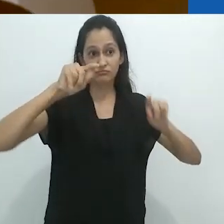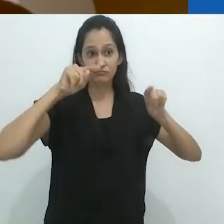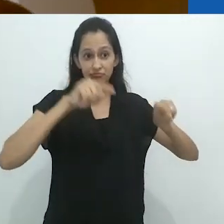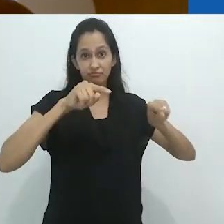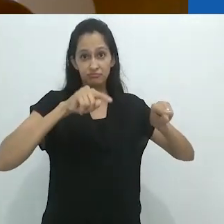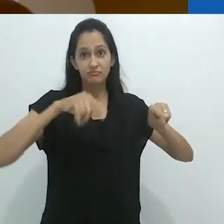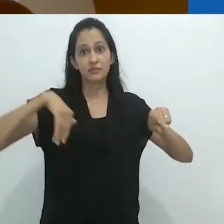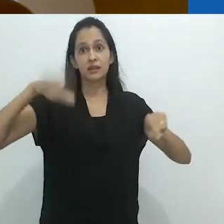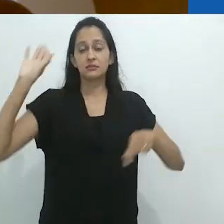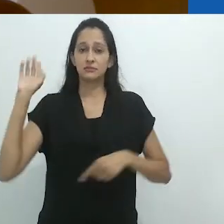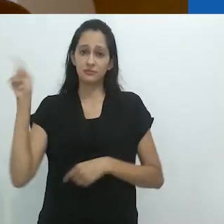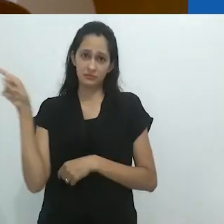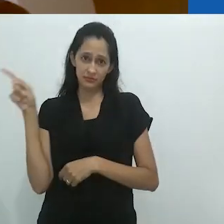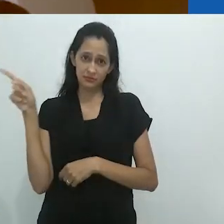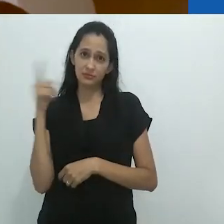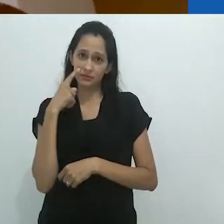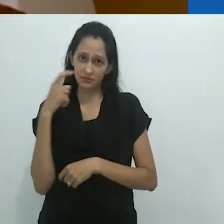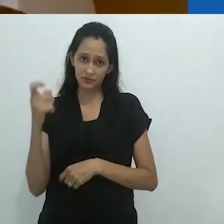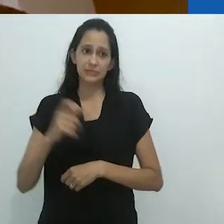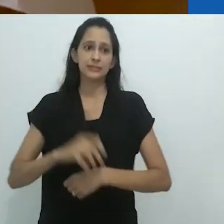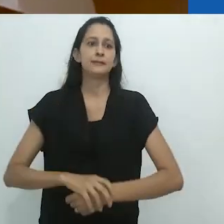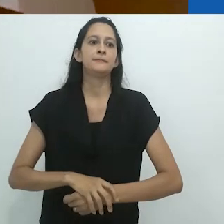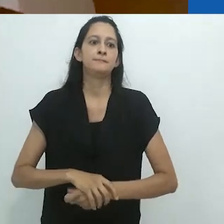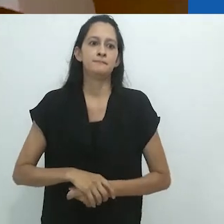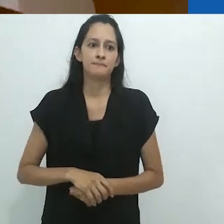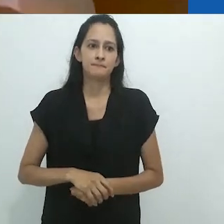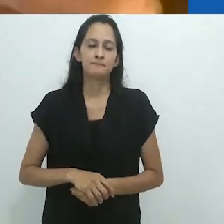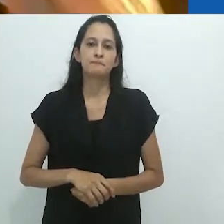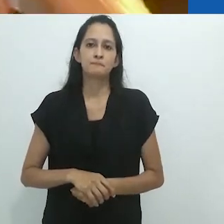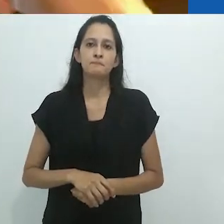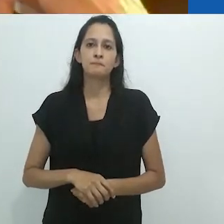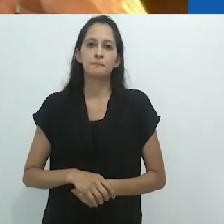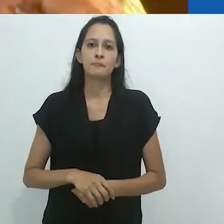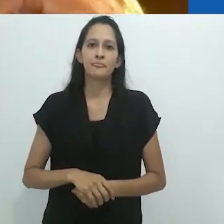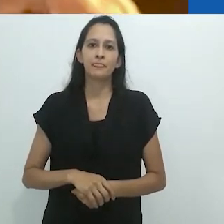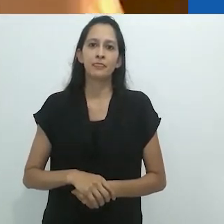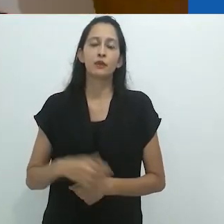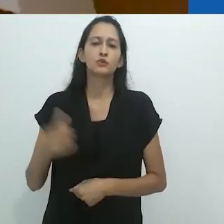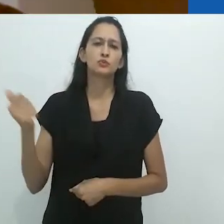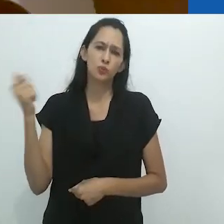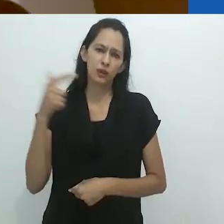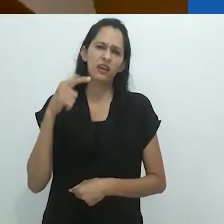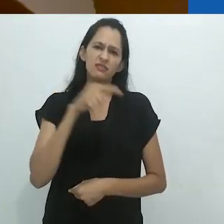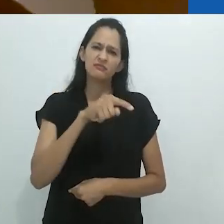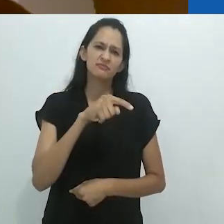do que o visual. De todo modo, esta é a minha impressão.